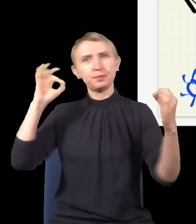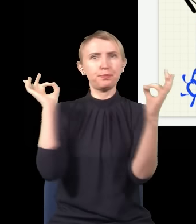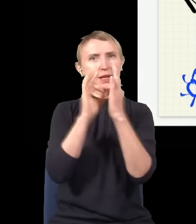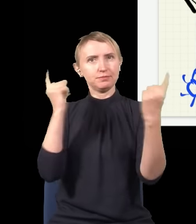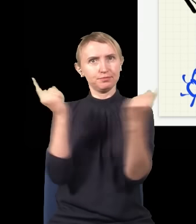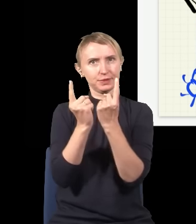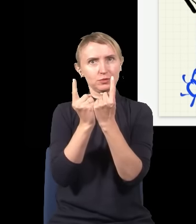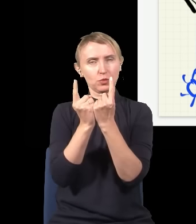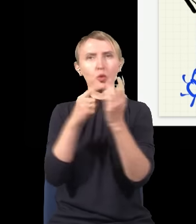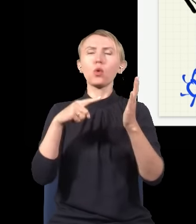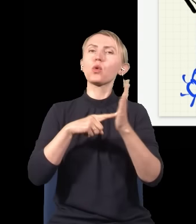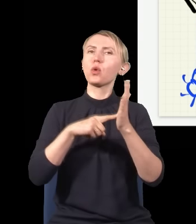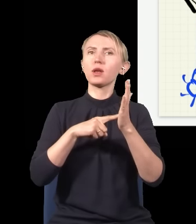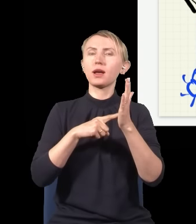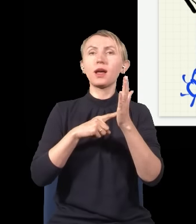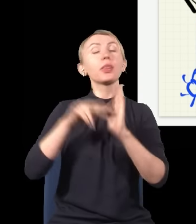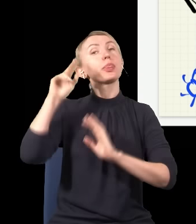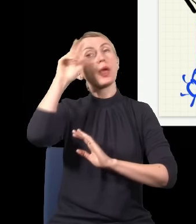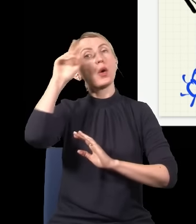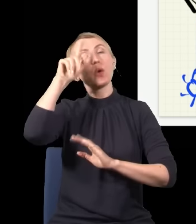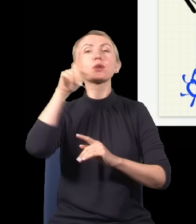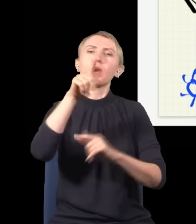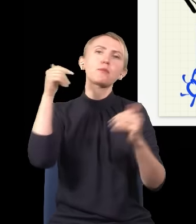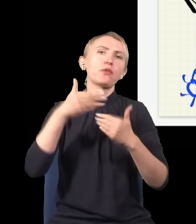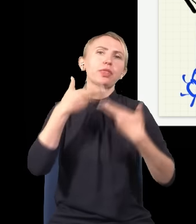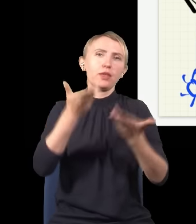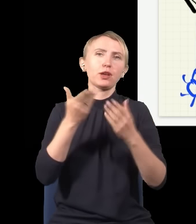w kwantowej teorii, jest taka, że ta teoria powinna dopuszczać cząstki poruszające się